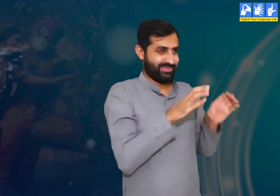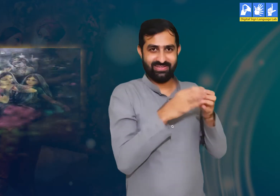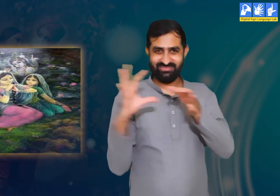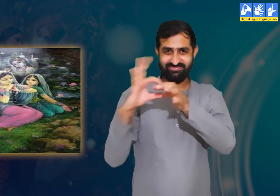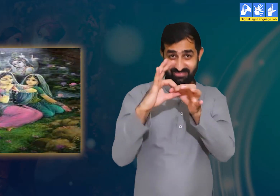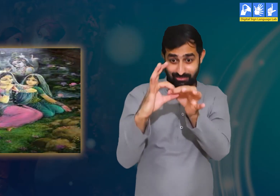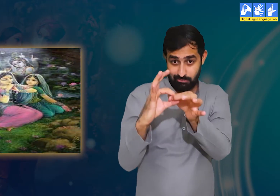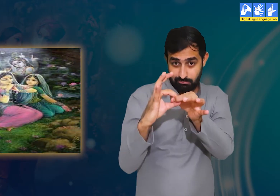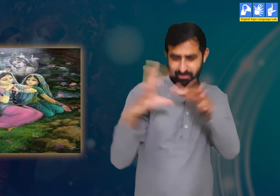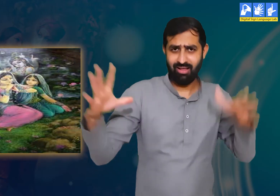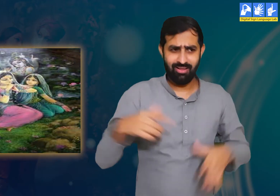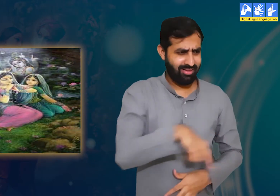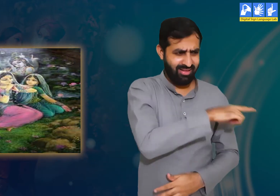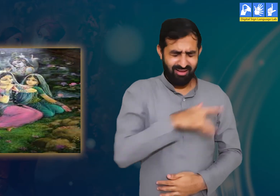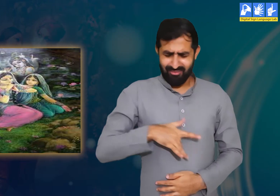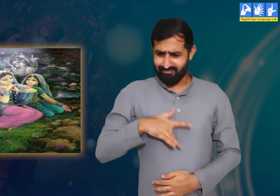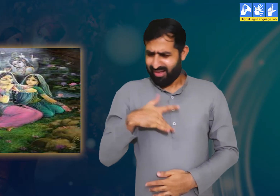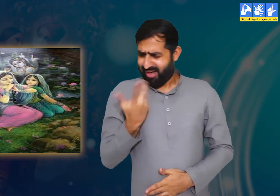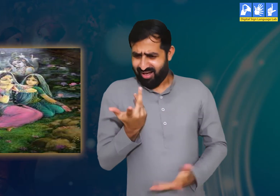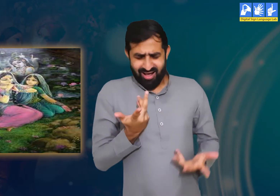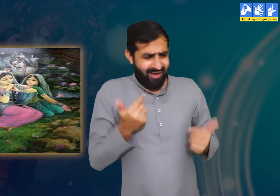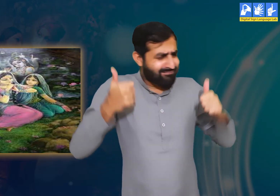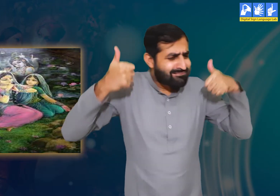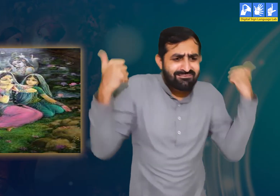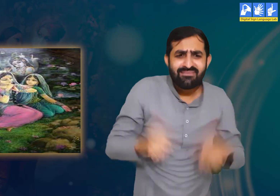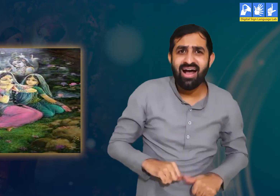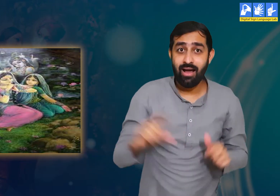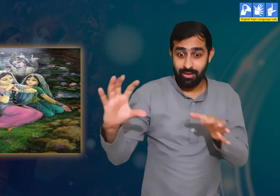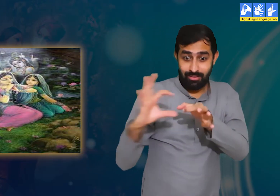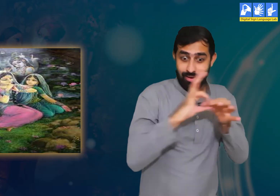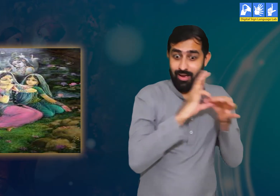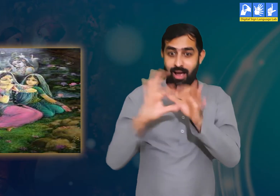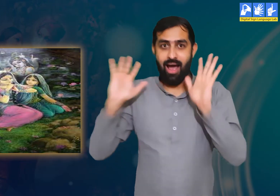ठीक उसी प्रकार गोपियों ने भी श्री कृष्ण को अपने जीवन का आधार माना हैं।